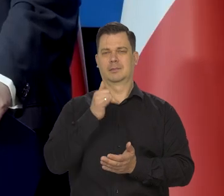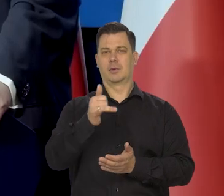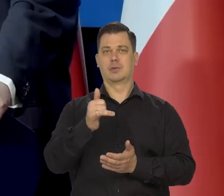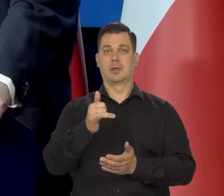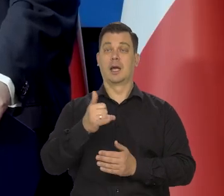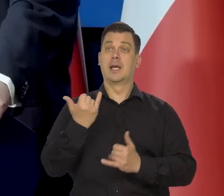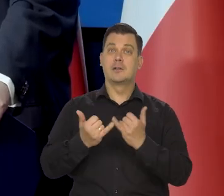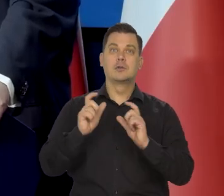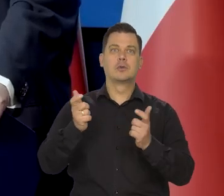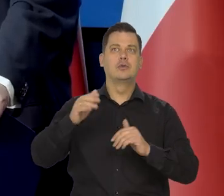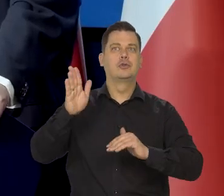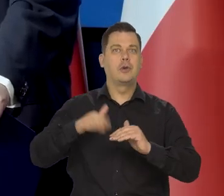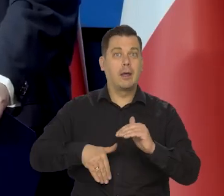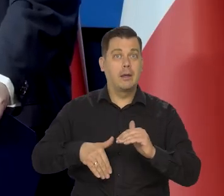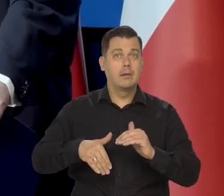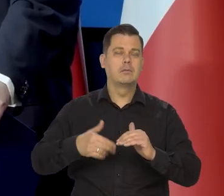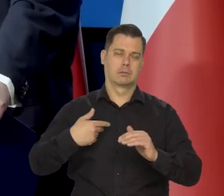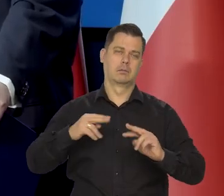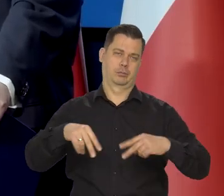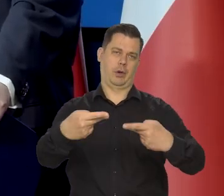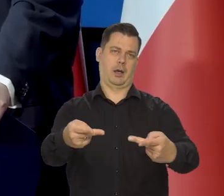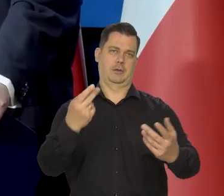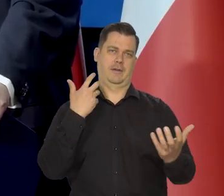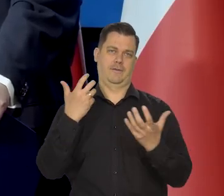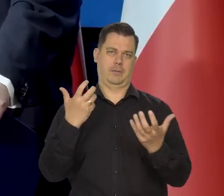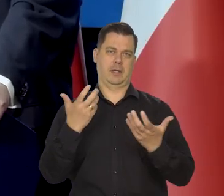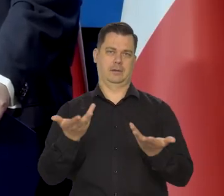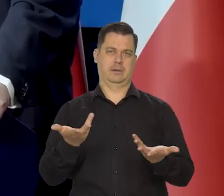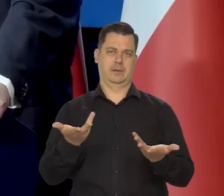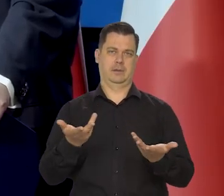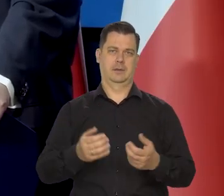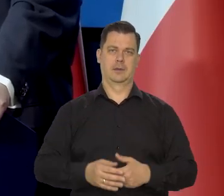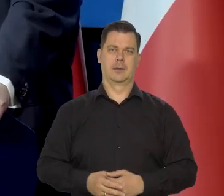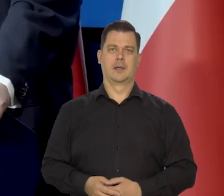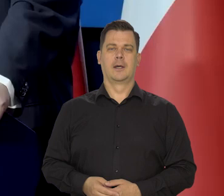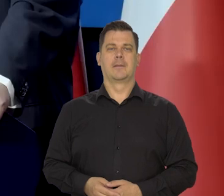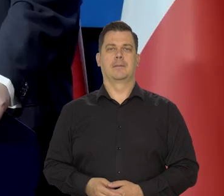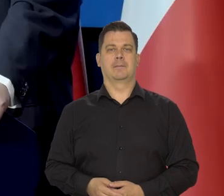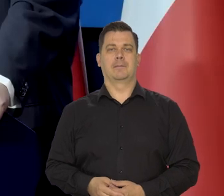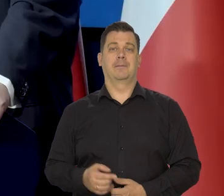Jak się czegoś złego dowiemy, to informujemy, że jakieś złe zjawisko następuje,